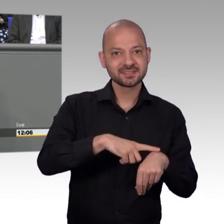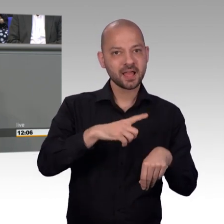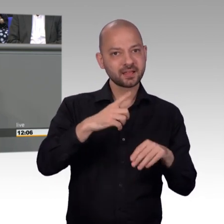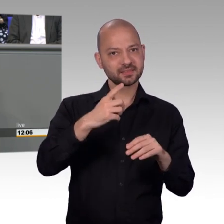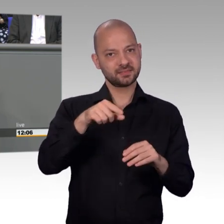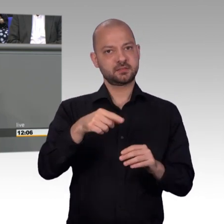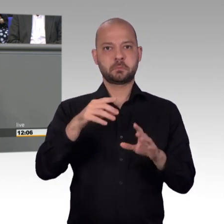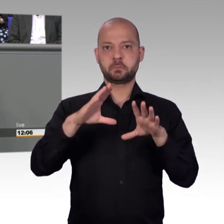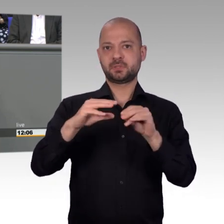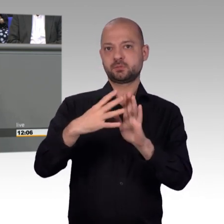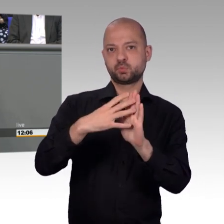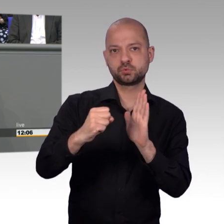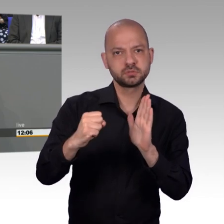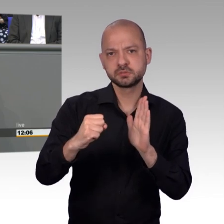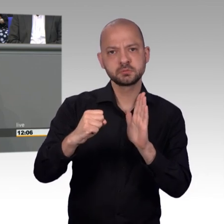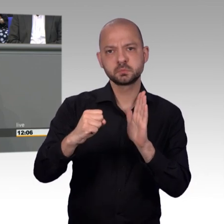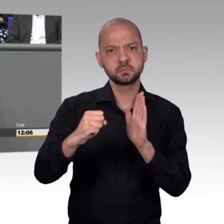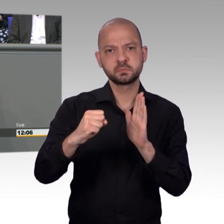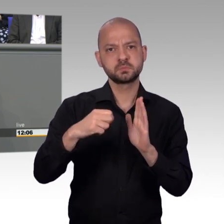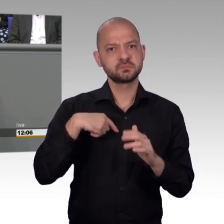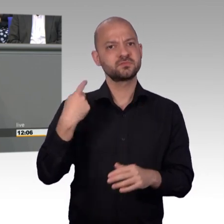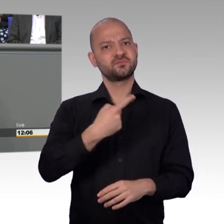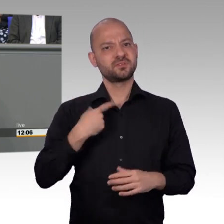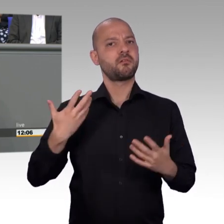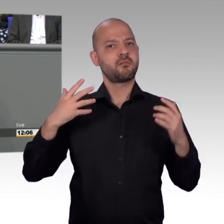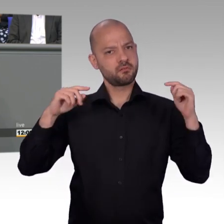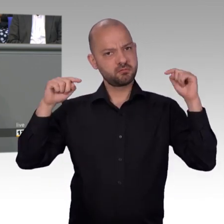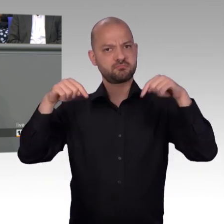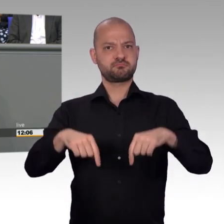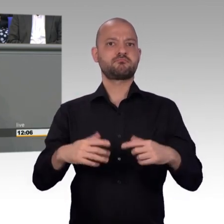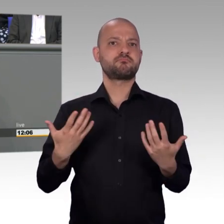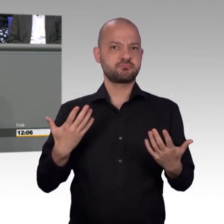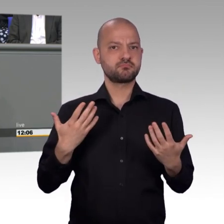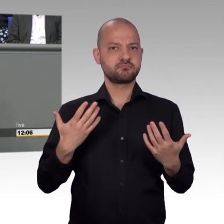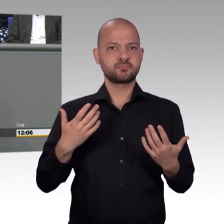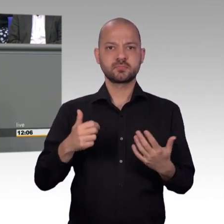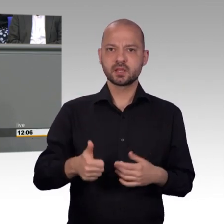brachten für die meisten Abgeordneten des Petitionsausschusses eine unfreiwillige und ungewohnt lange Pause mit sich.